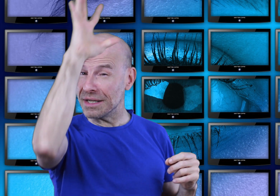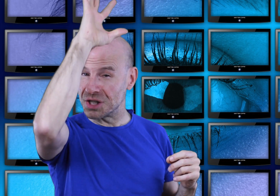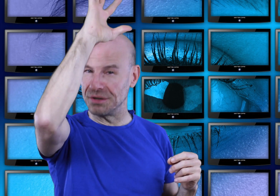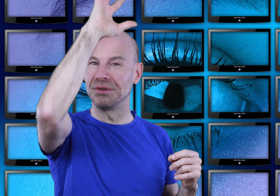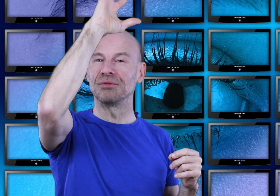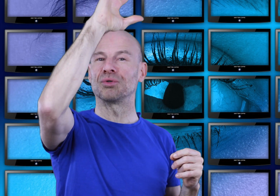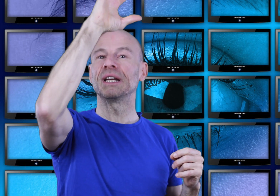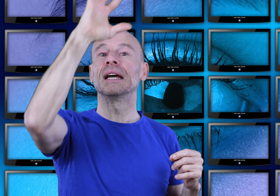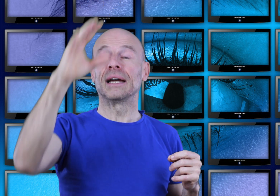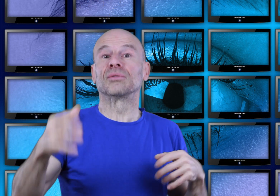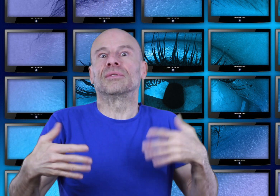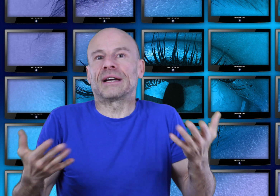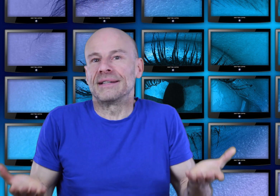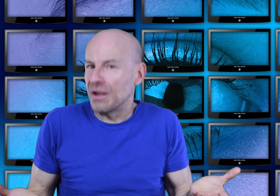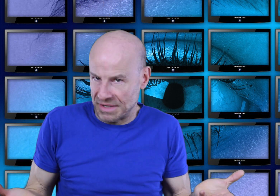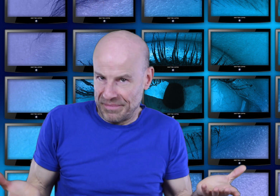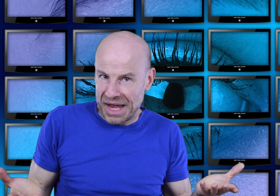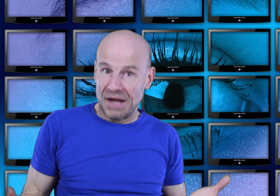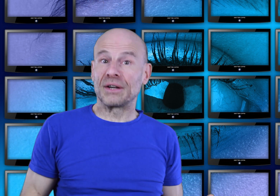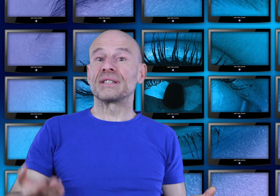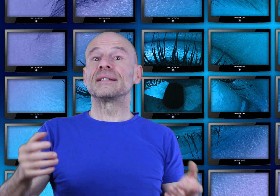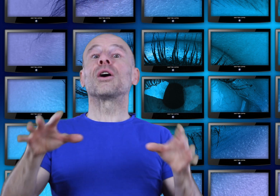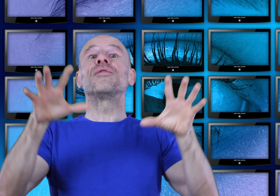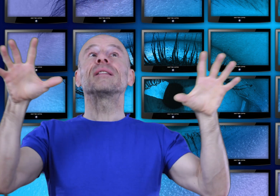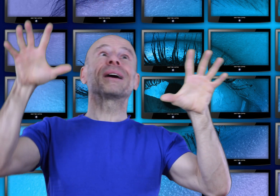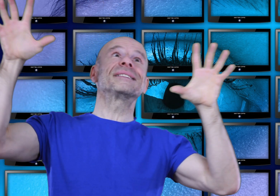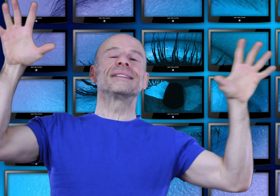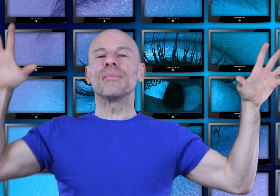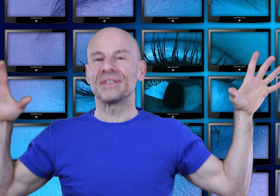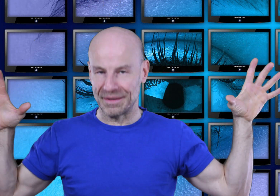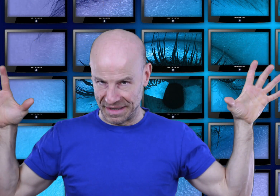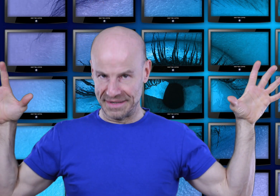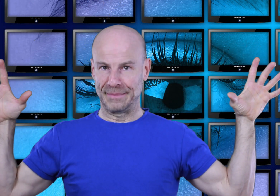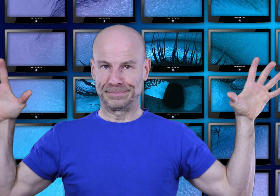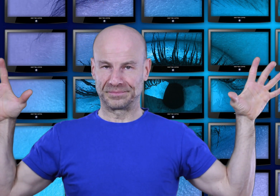de chacune de vos journées et donc de votre existence afin que celle-ci reflète précisément cette maîtrise.